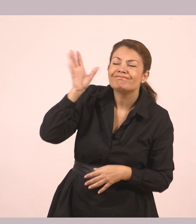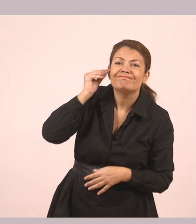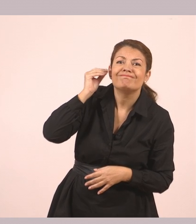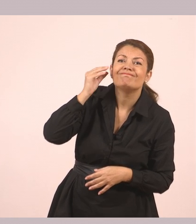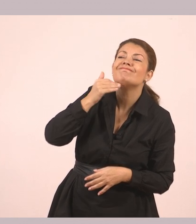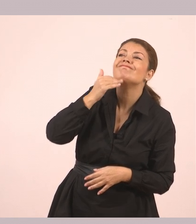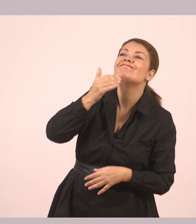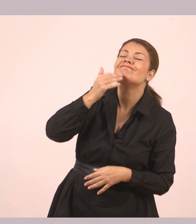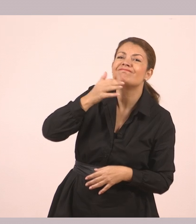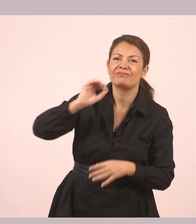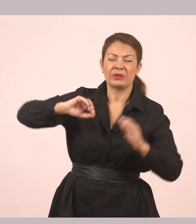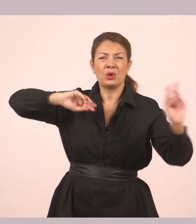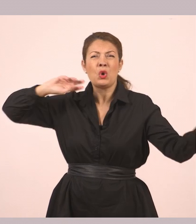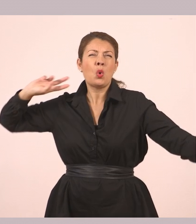Δυνατός αέρας φύσηξε.